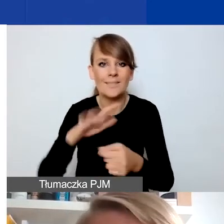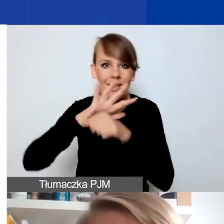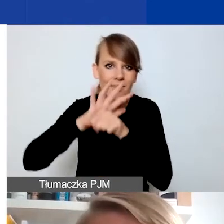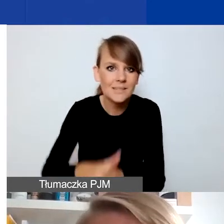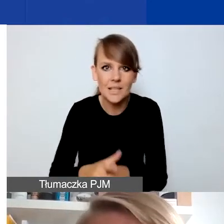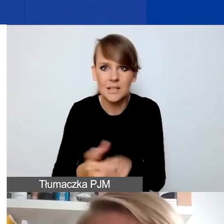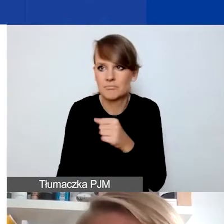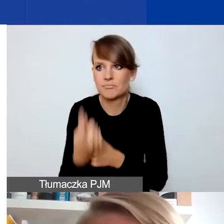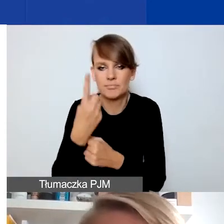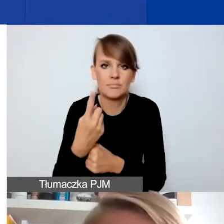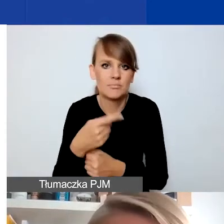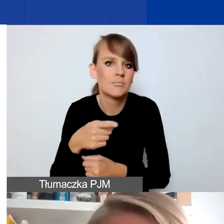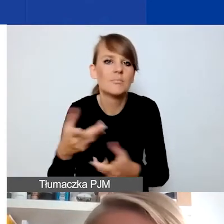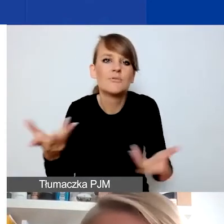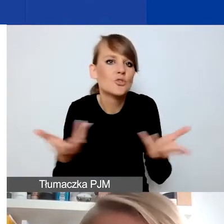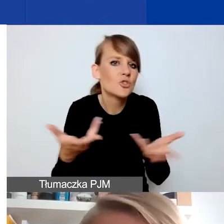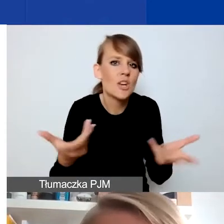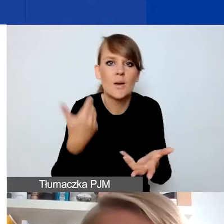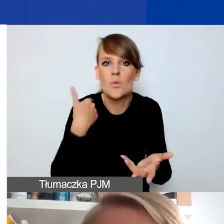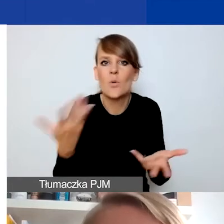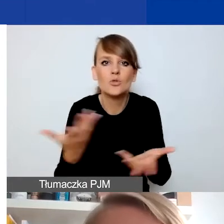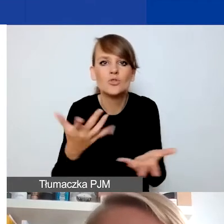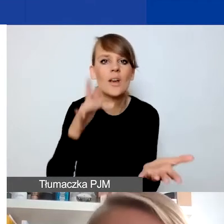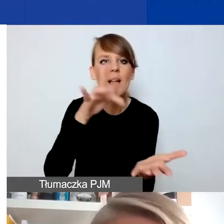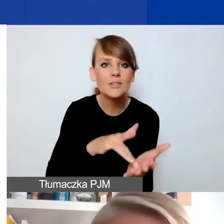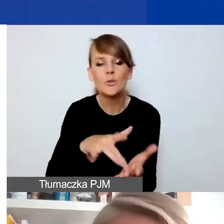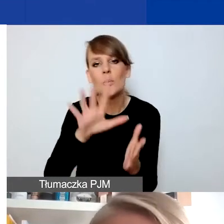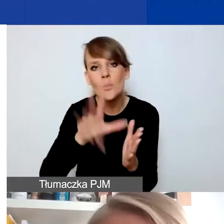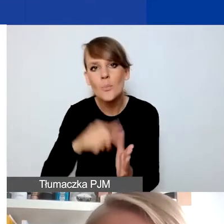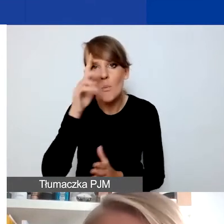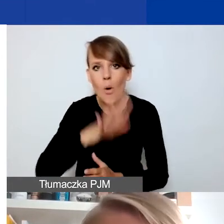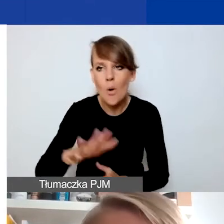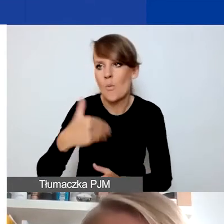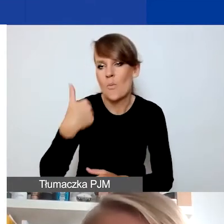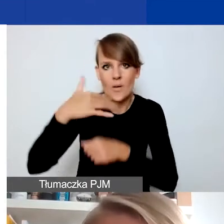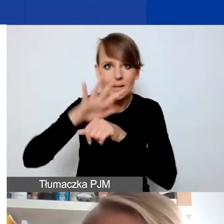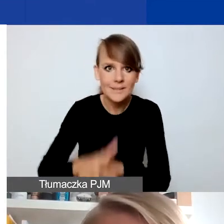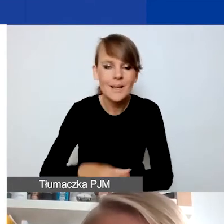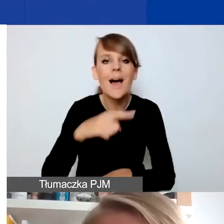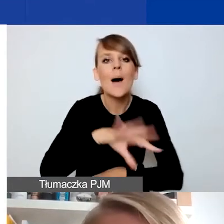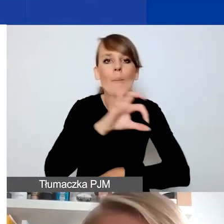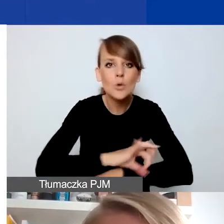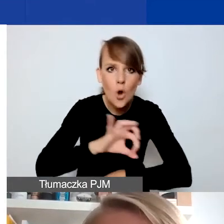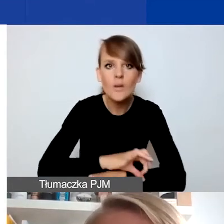które się wydarzyły w jakiejś miejscowości, społeczności i projekt ma być próbą reakcji na taką sytuację.